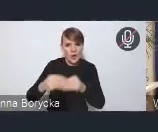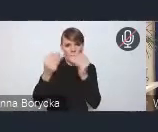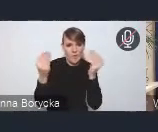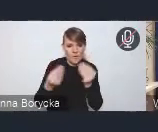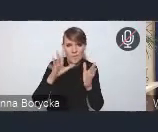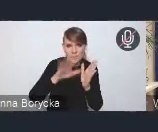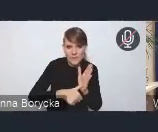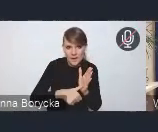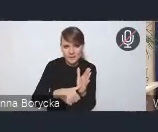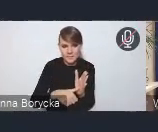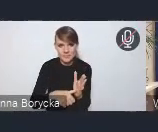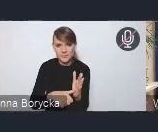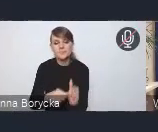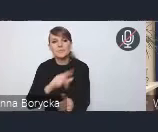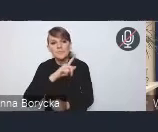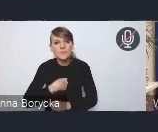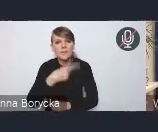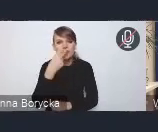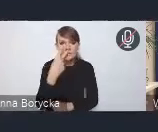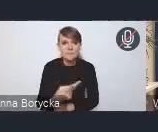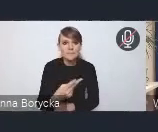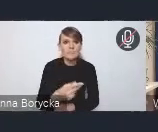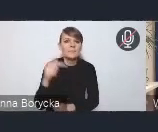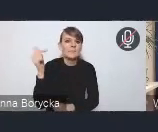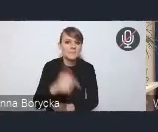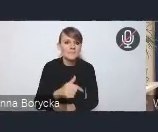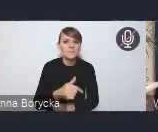Widzimy, że koniecznym jest niwelowanie barier,